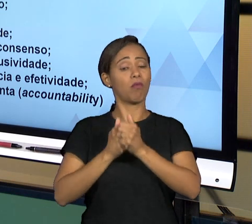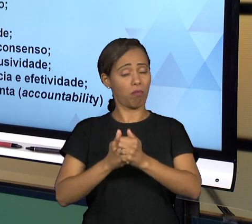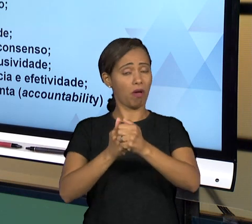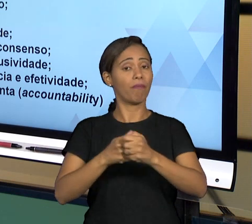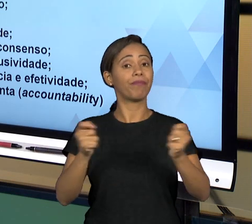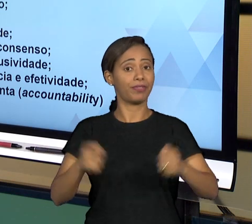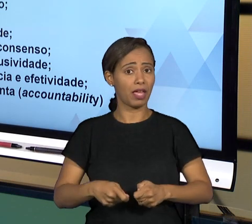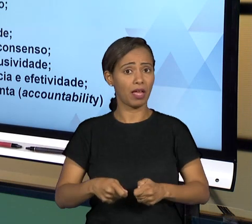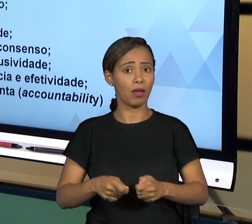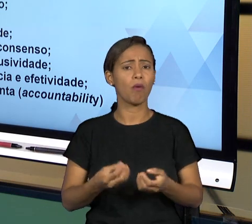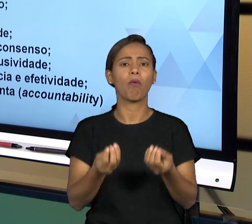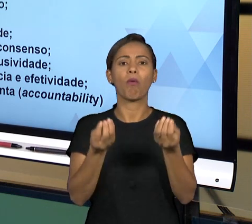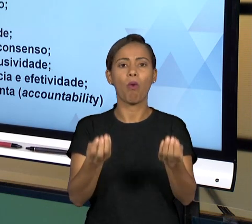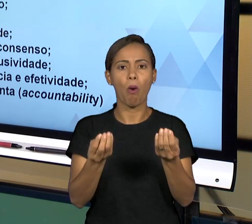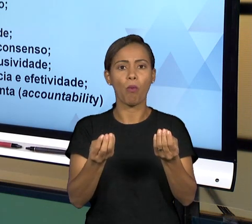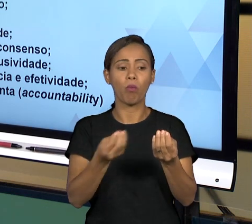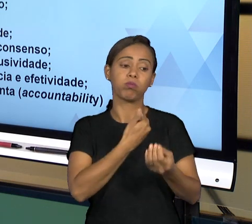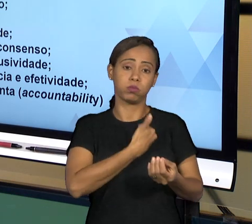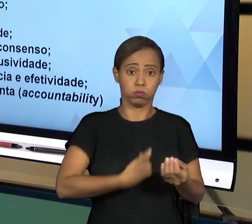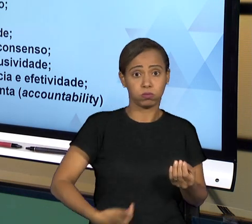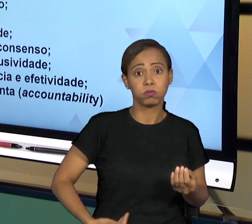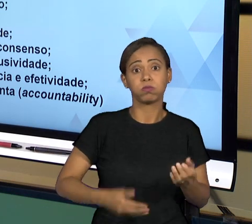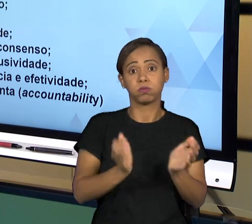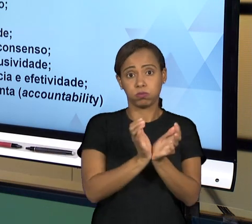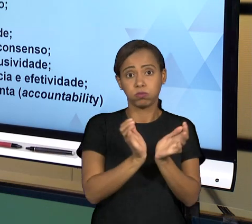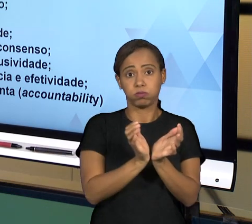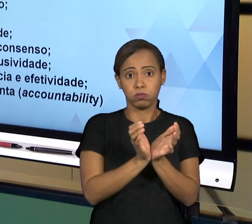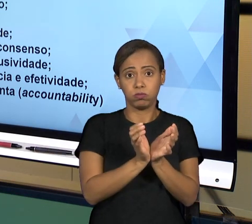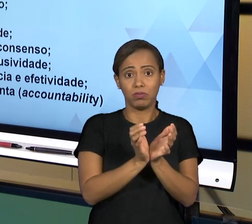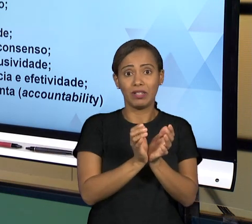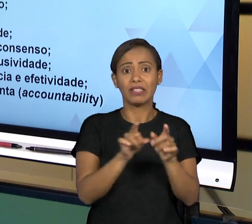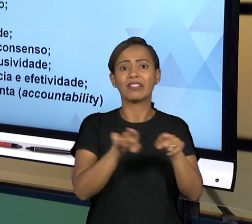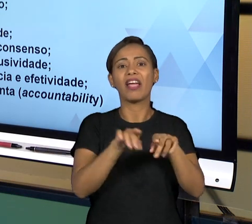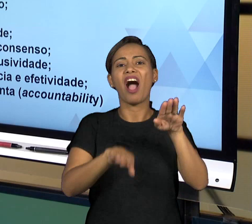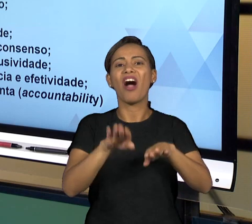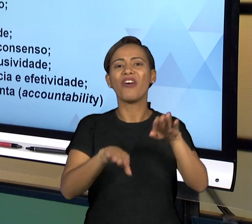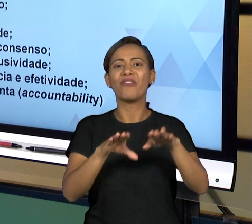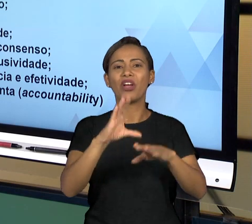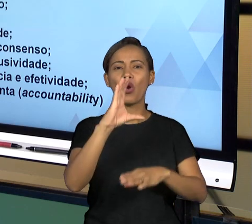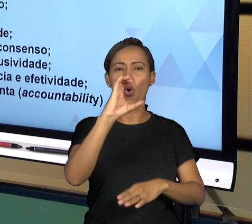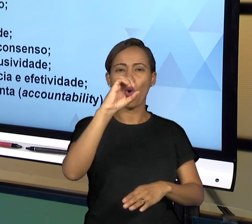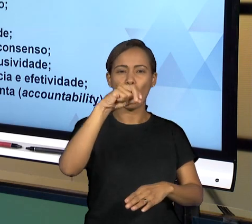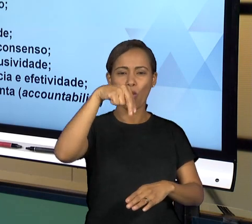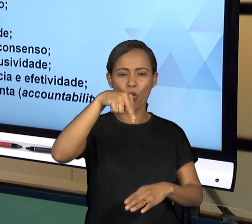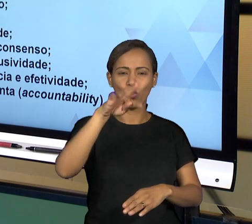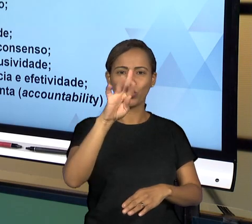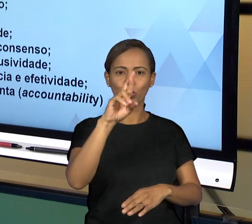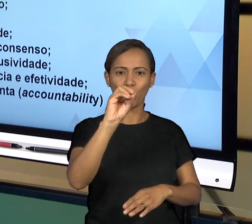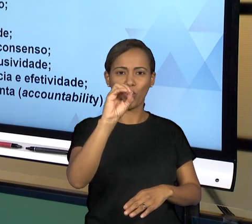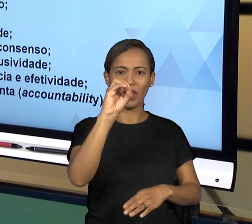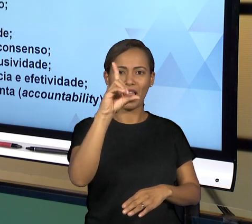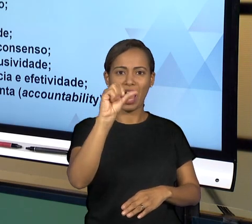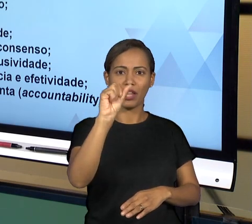SUA PRÓPRIA CONTROLADORIA, SUA PRÓPRIA OUVIDORIA OU POR MEIO DE INSTITUIÇÕES EXTERNAS QUE VÃO